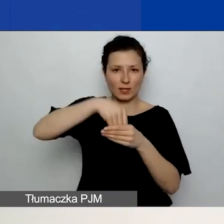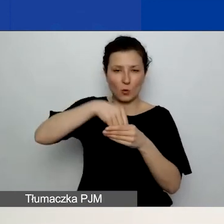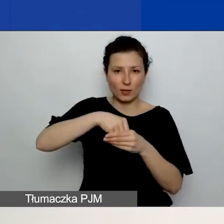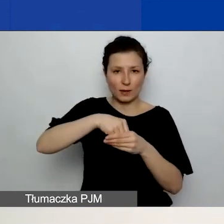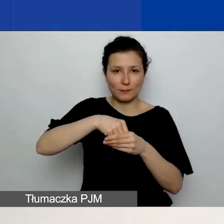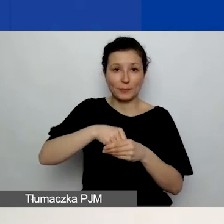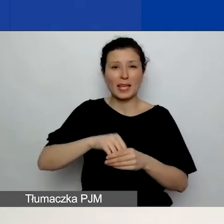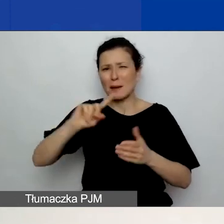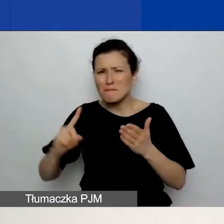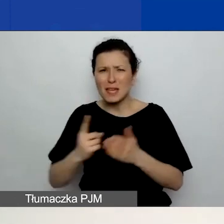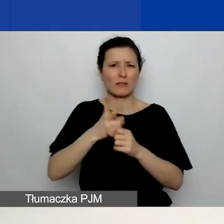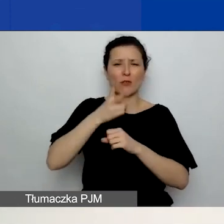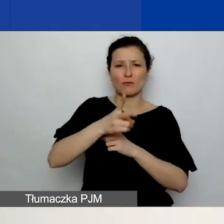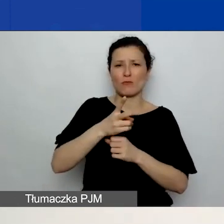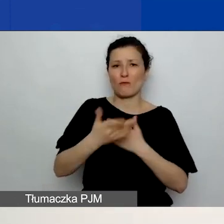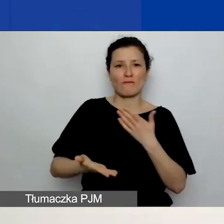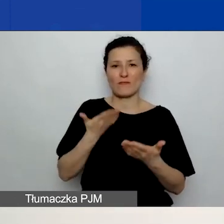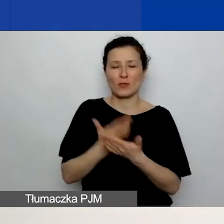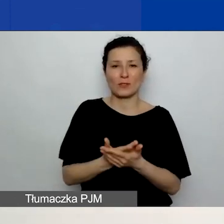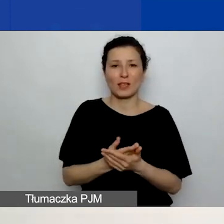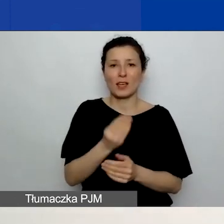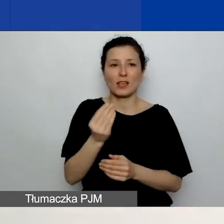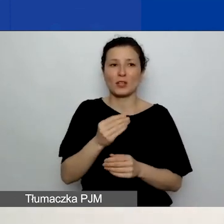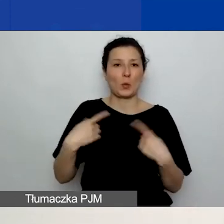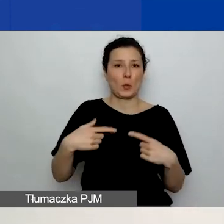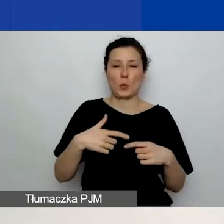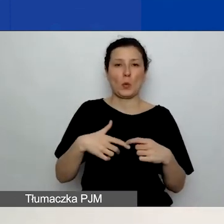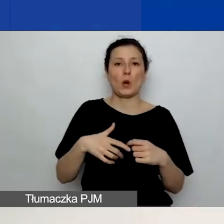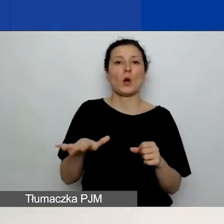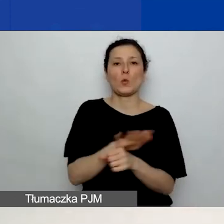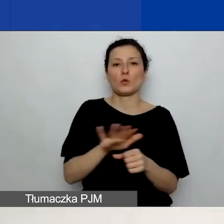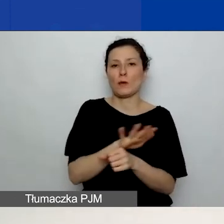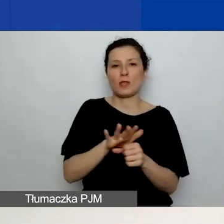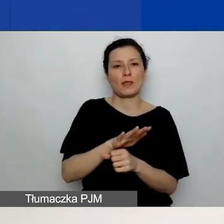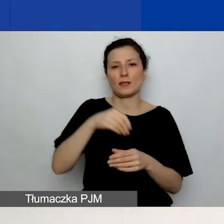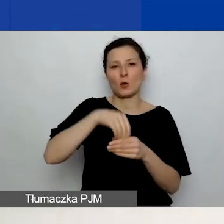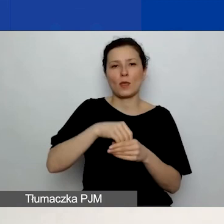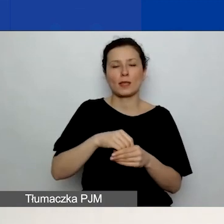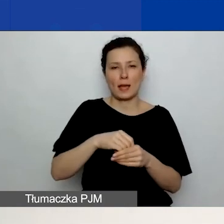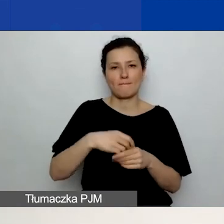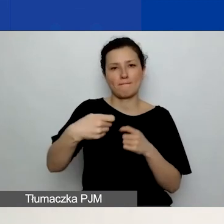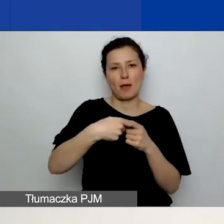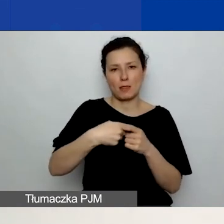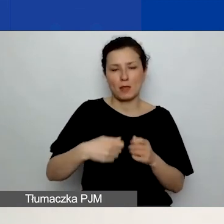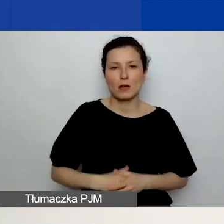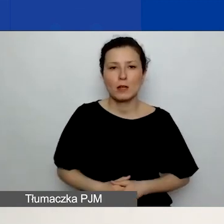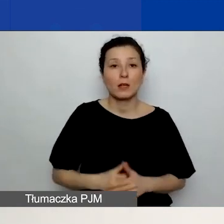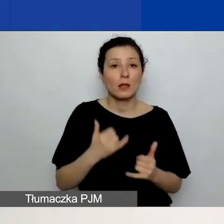i jeszcze nic nie zaznaczyliście w zakładce "Partnerzy". Jeżeli zdecydujecie się na dodanie partnera,